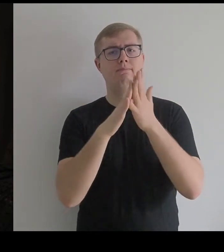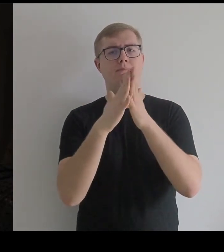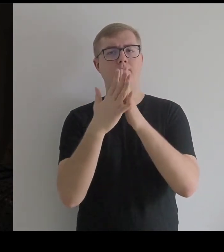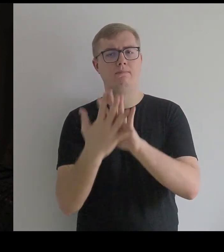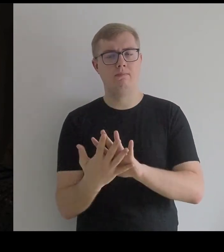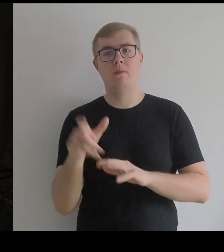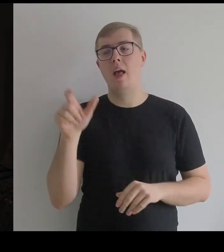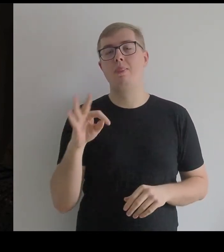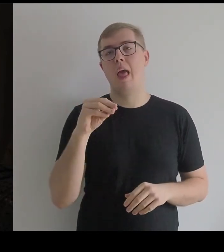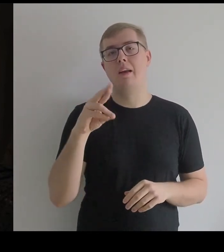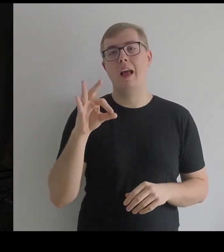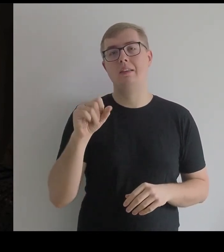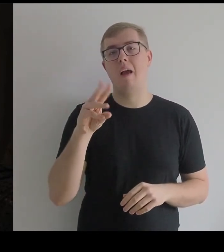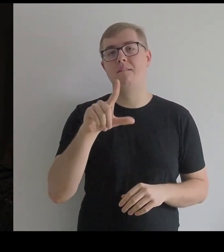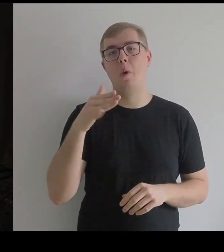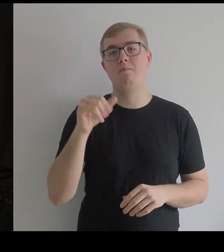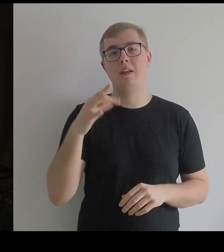Teresa Wełmińska, która grała Infantkę...